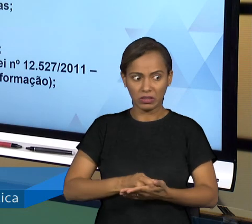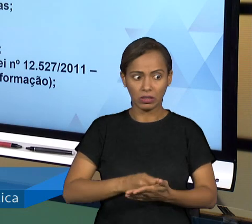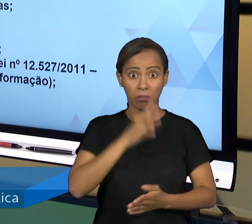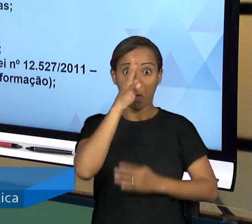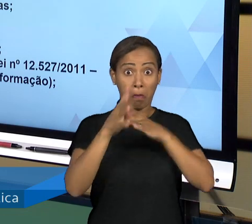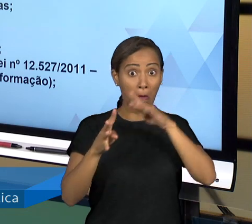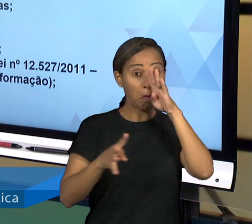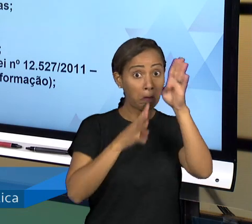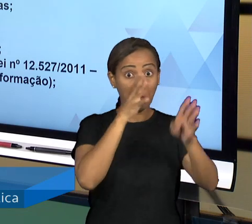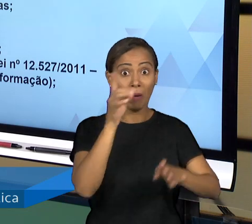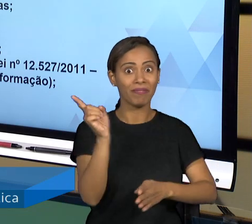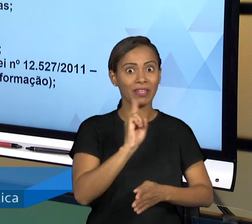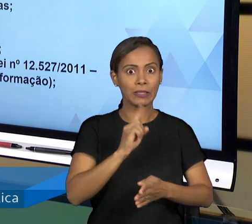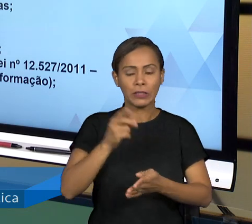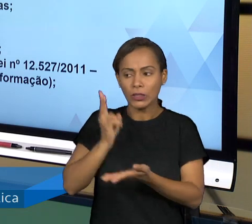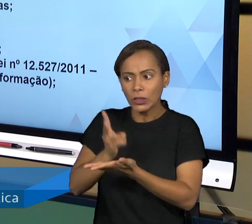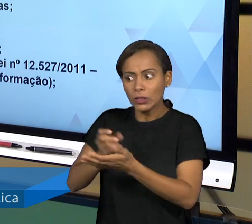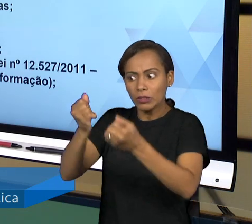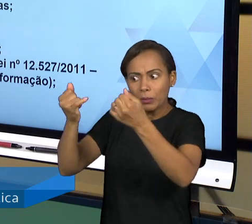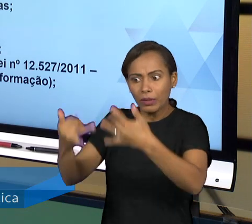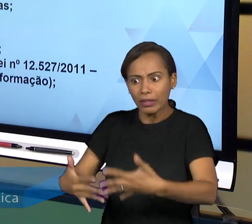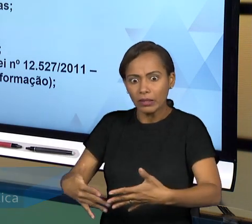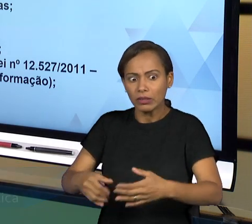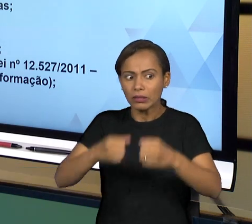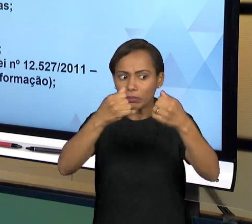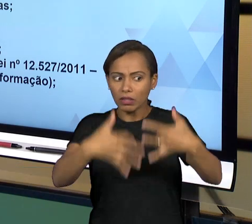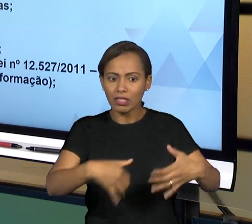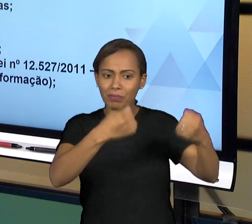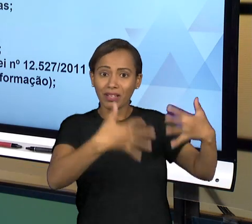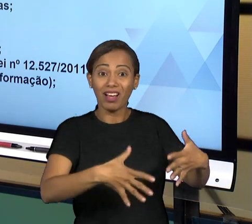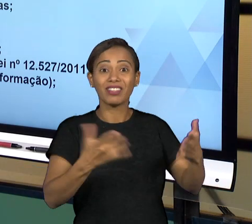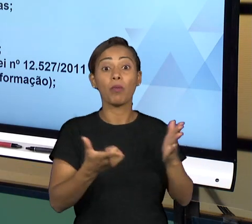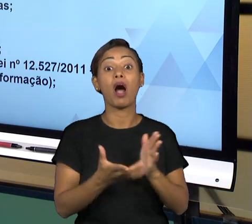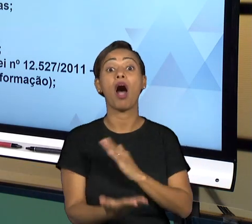ESSE AMBIENTE QUE CERCA A ADMINISTRAÇÃO PÚBLICA DE PUBLICIDADE, PORQUE VOCÊ PODE E PROVAVELMENTE